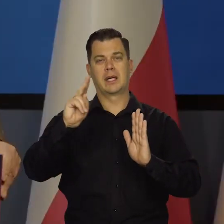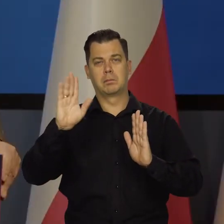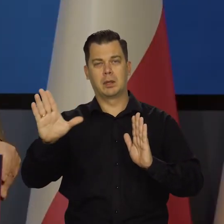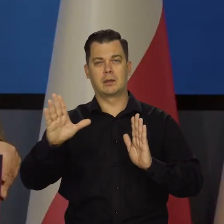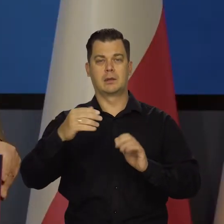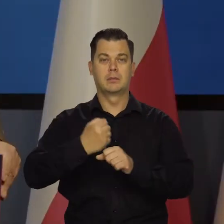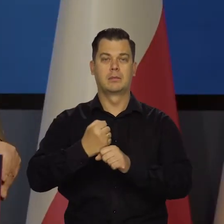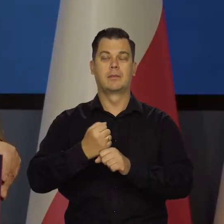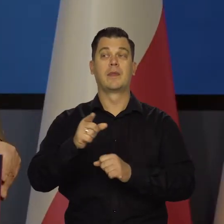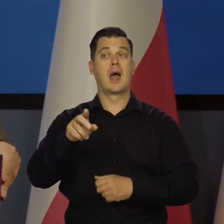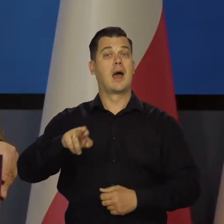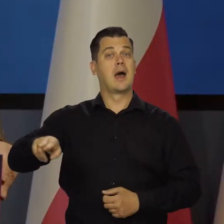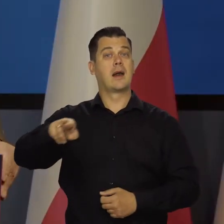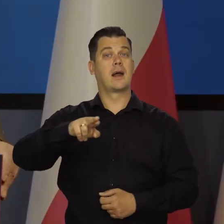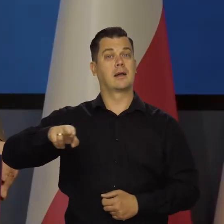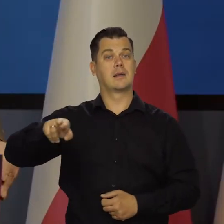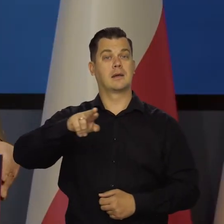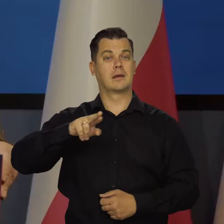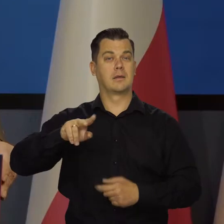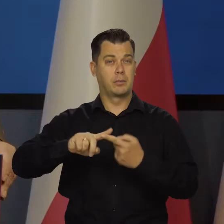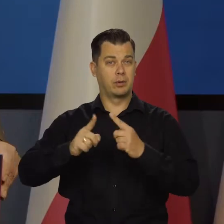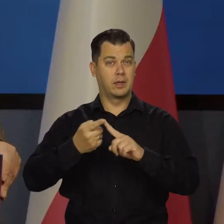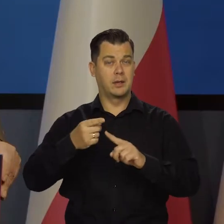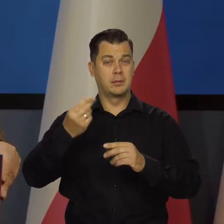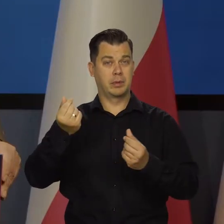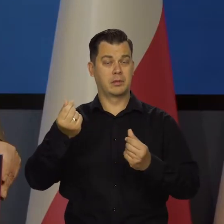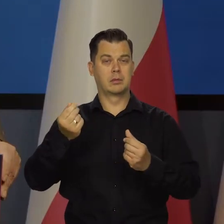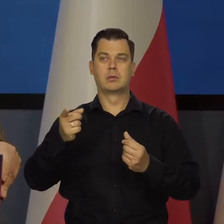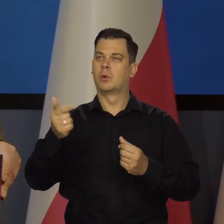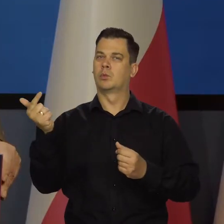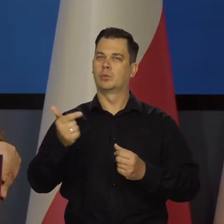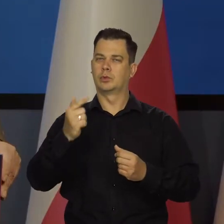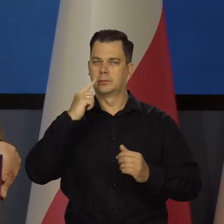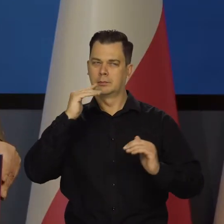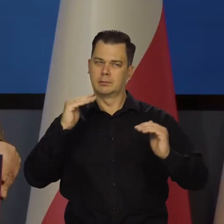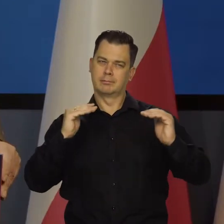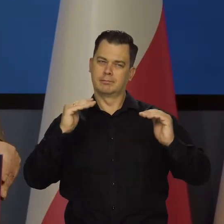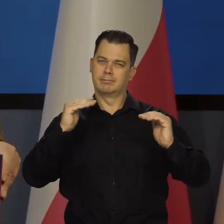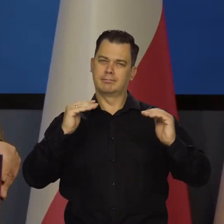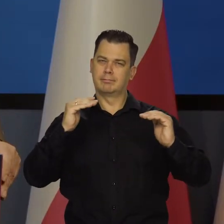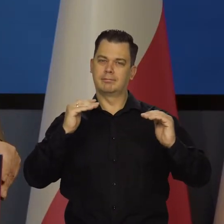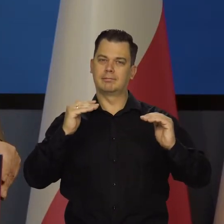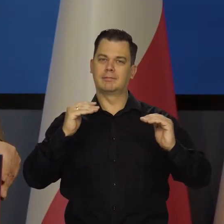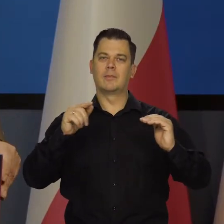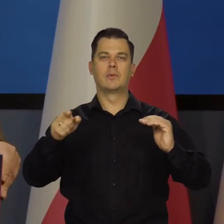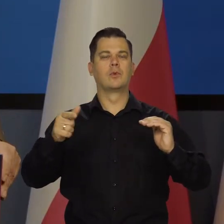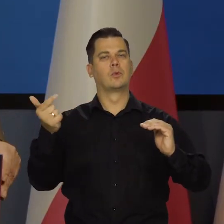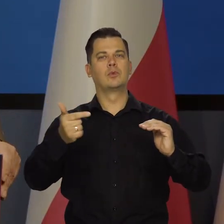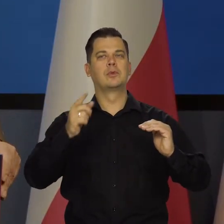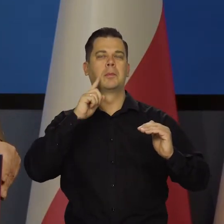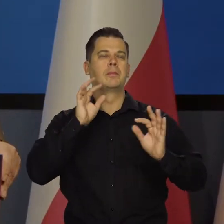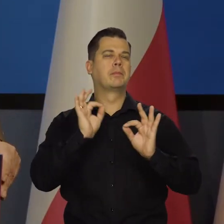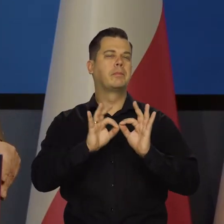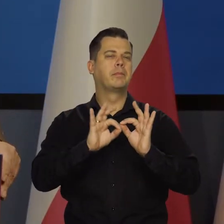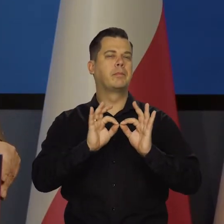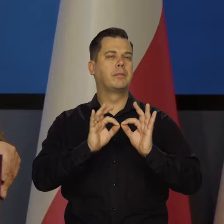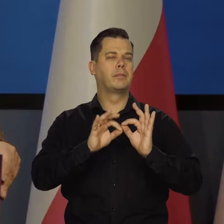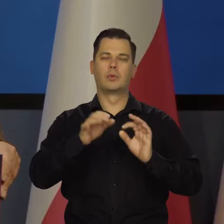Ale Rada Polityki Pieniężnej musi teraz, jak to się mówi, między Scyllą i Harybdą manewrować.